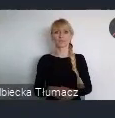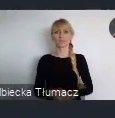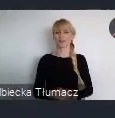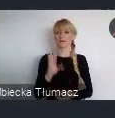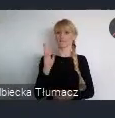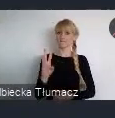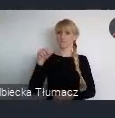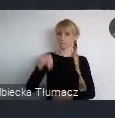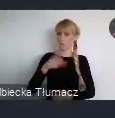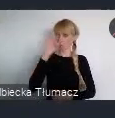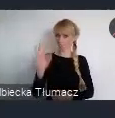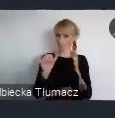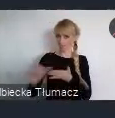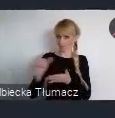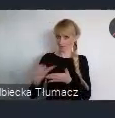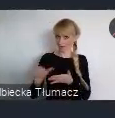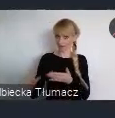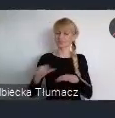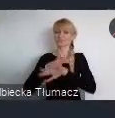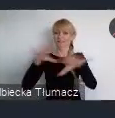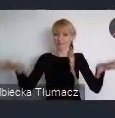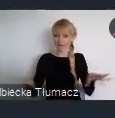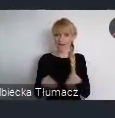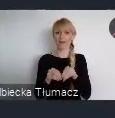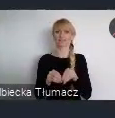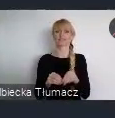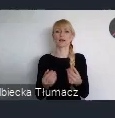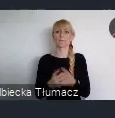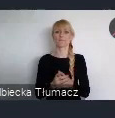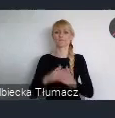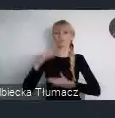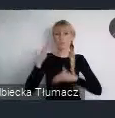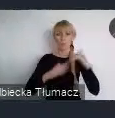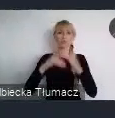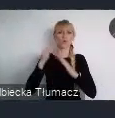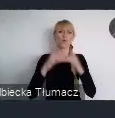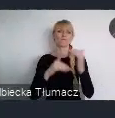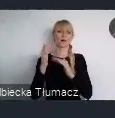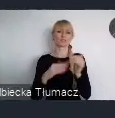I wspólnie z nami budować dziedzictwo tego wydarzenia.